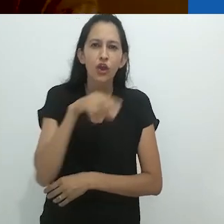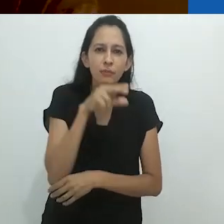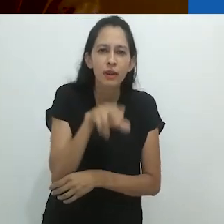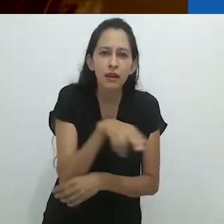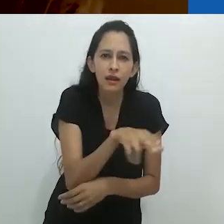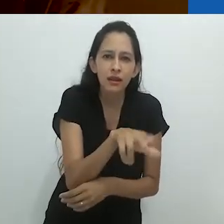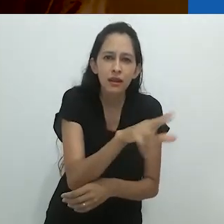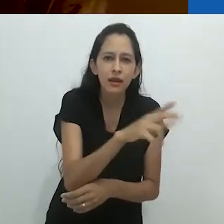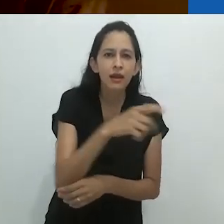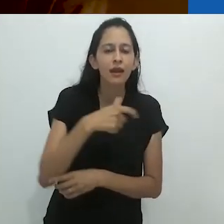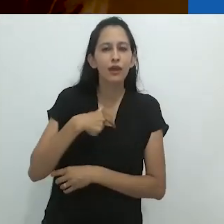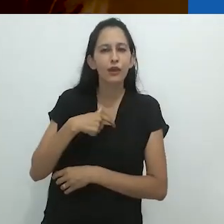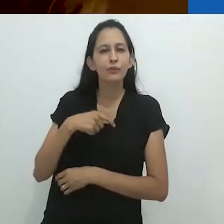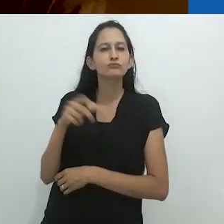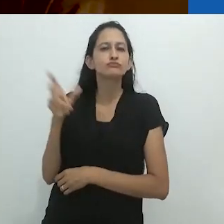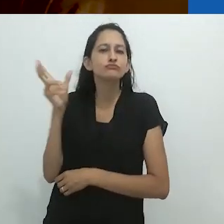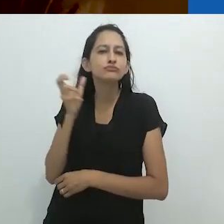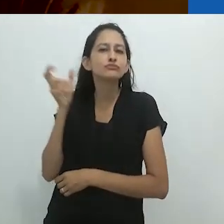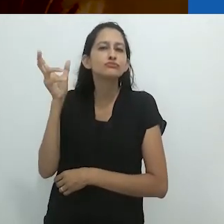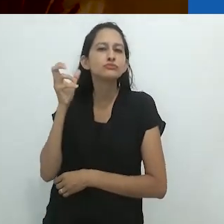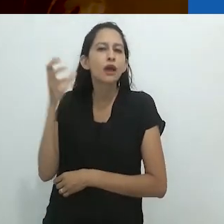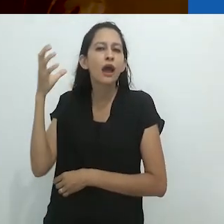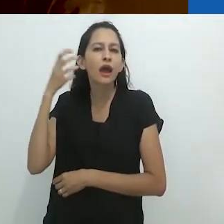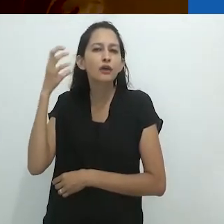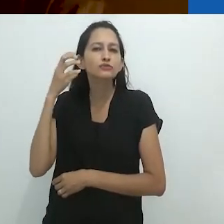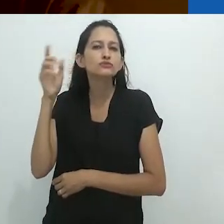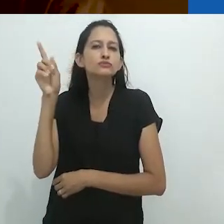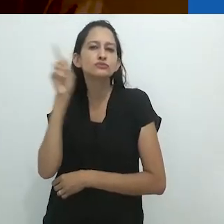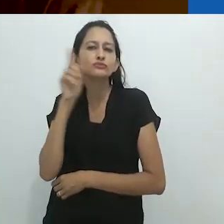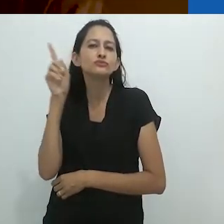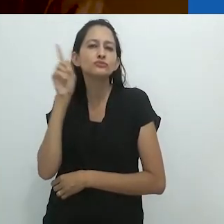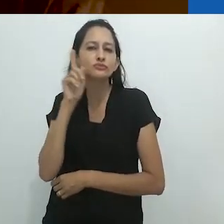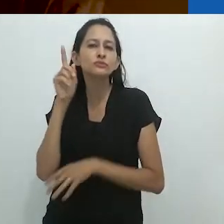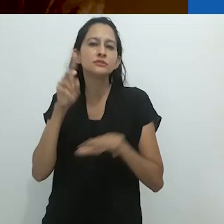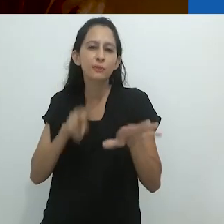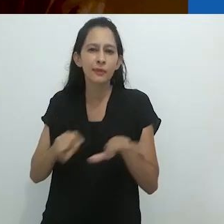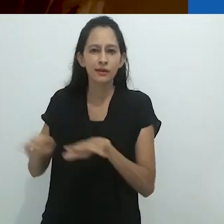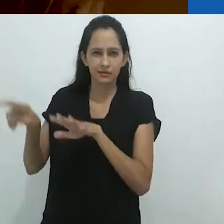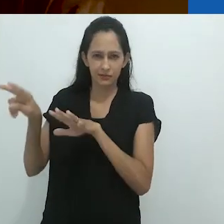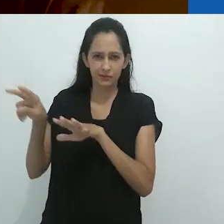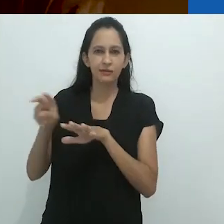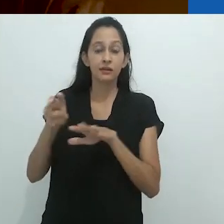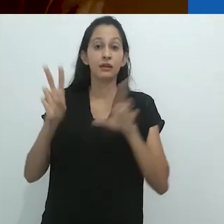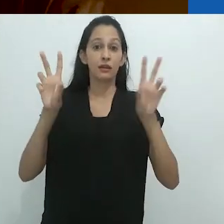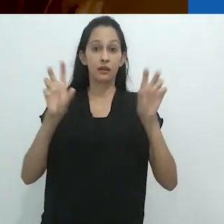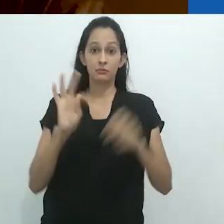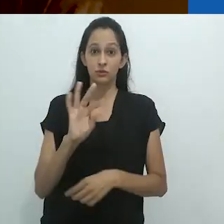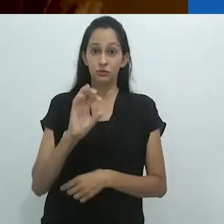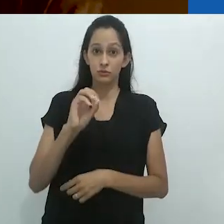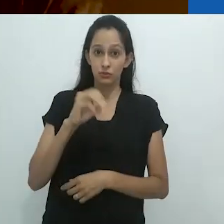eu amava ouvir ao programa de radio semanal Tom, o Naturalista,